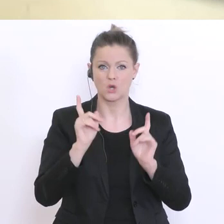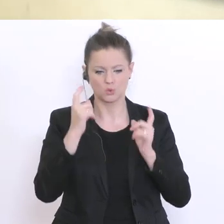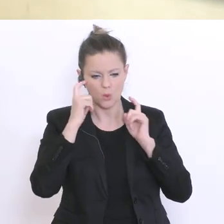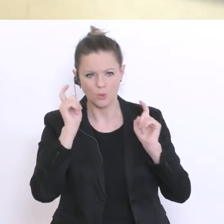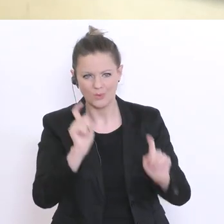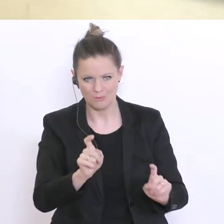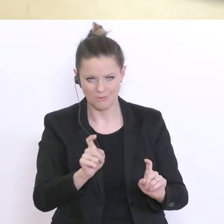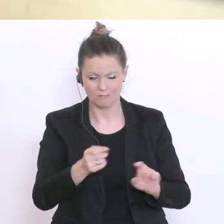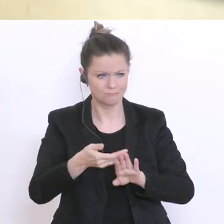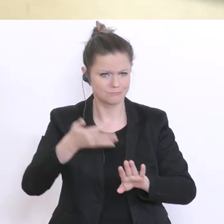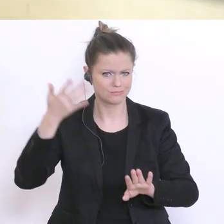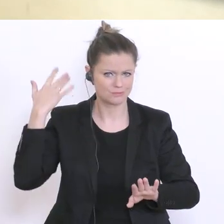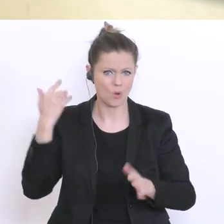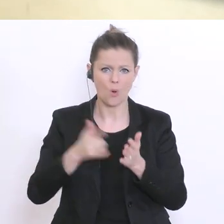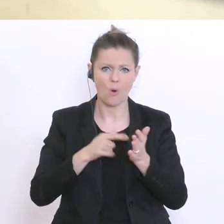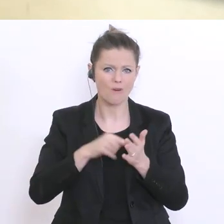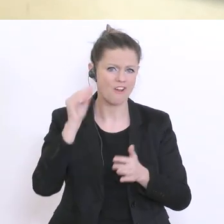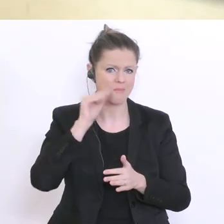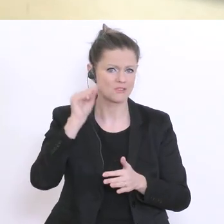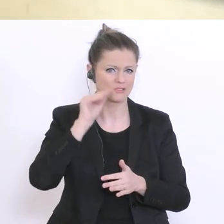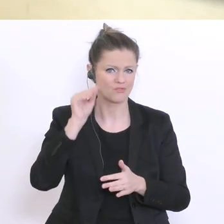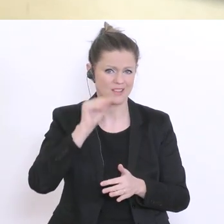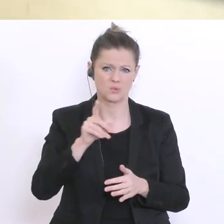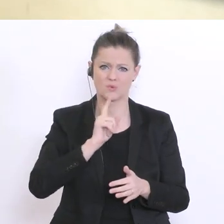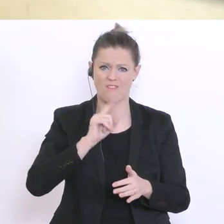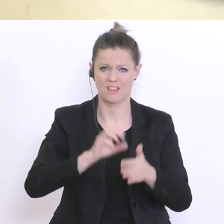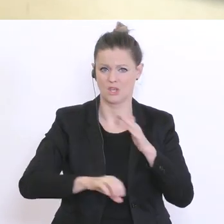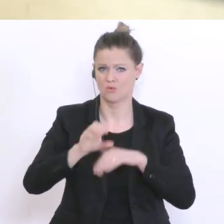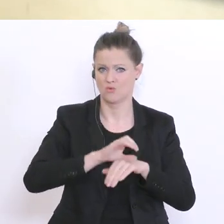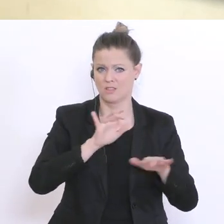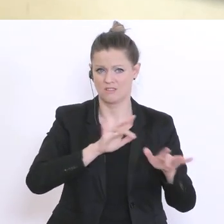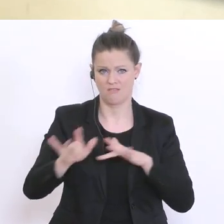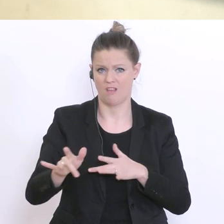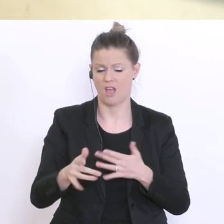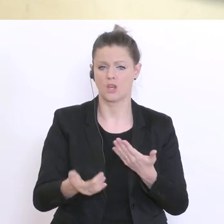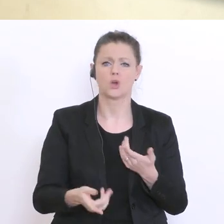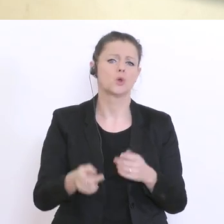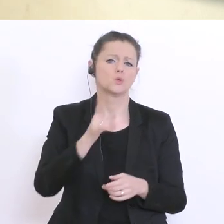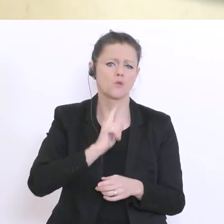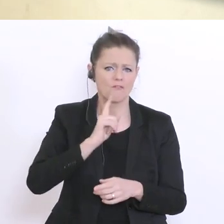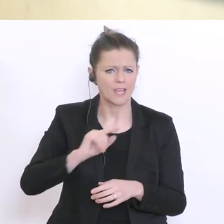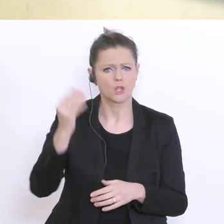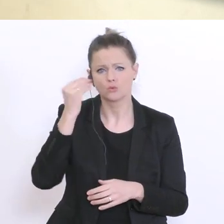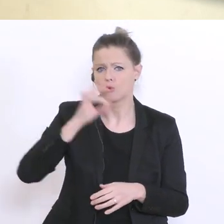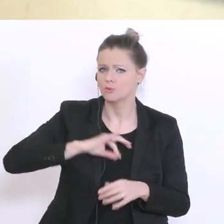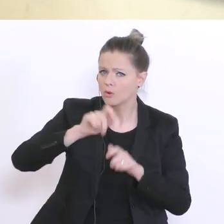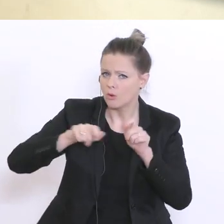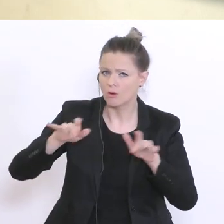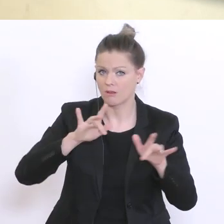dass sich darüber beschwert haben, dass es überhaupt zu wenige Ressourcen gibt in diesem Bereich, sprich zu wenig Schulpsychologen. Ist angedacht, da etwas auszubauen? Kann